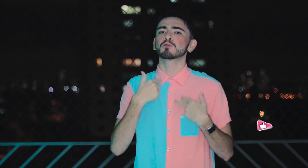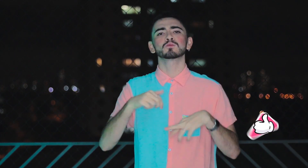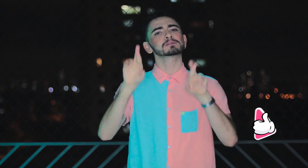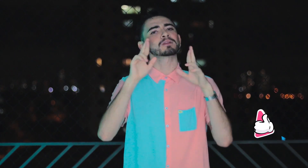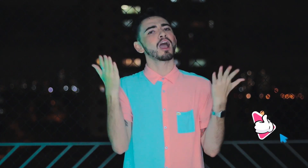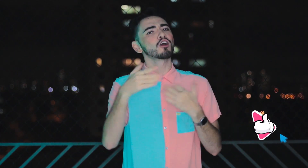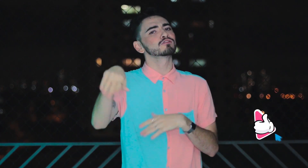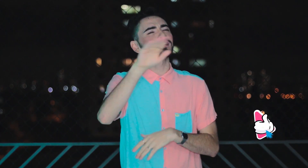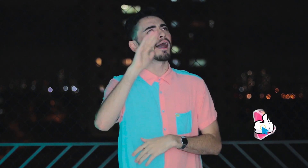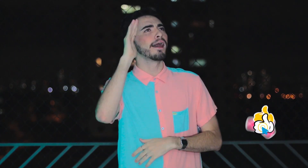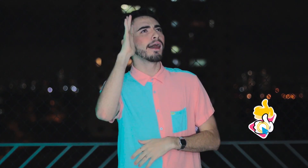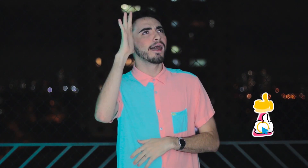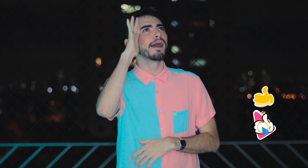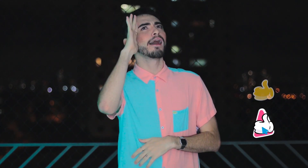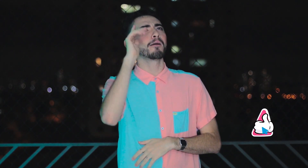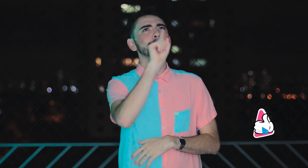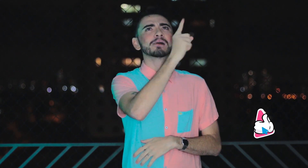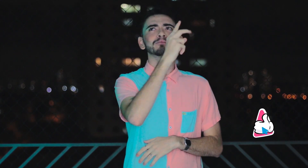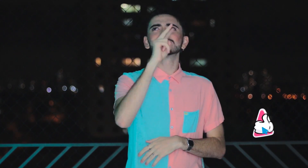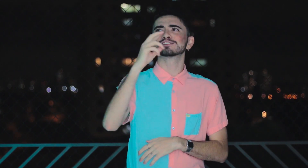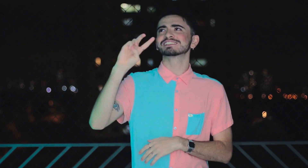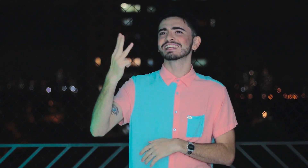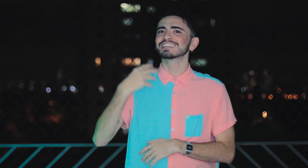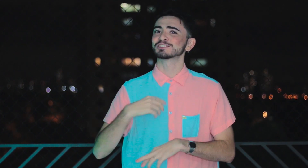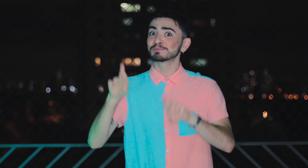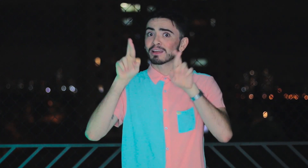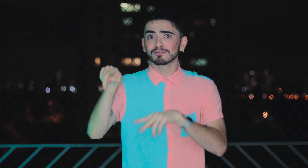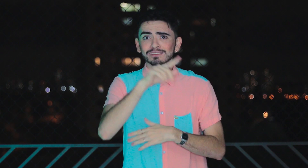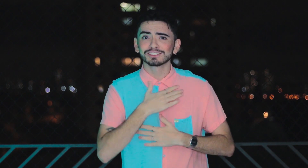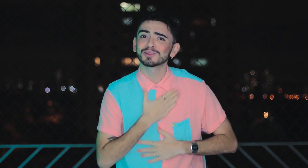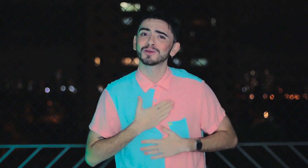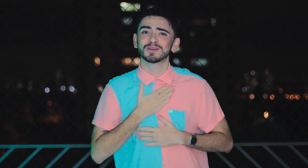Espero que vocês reflitam sobre os três vídeos postados e que tenham gostado!